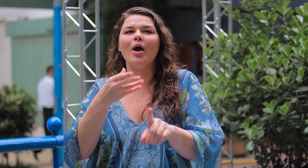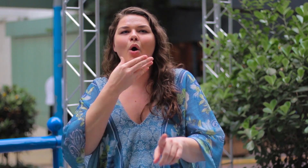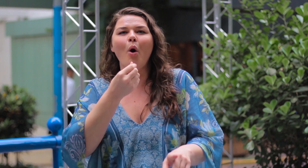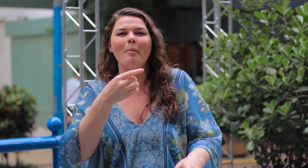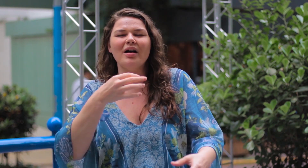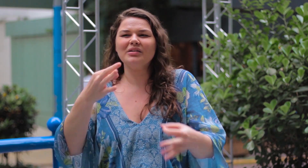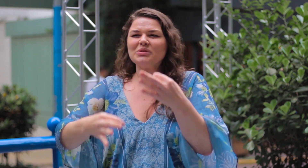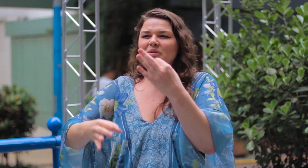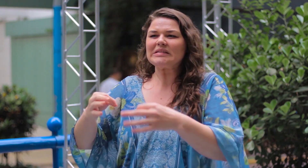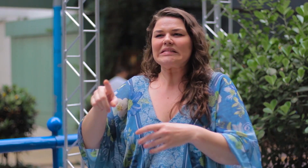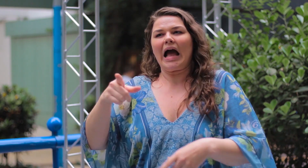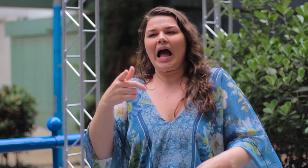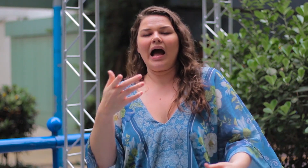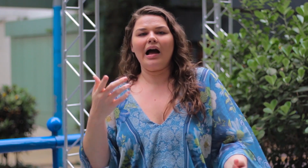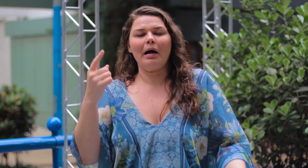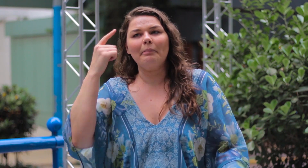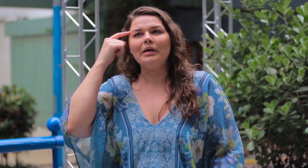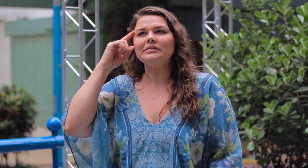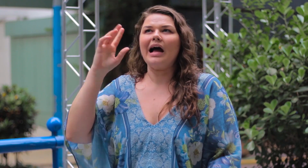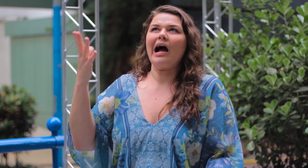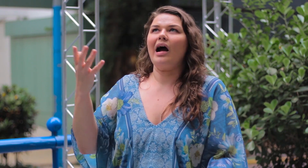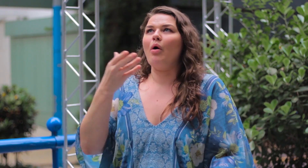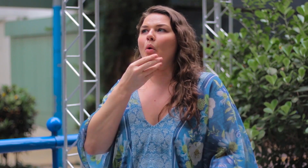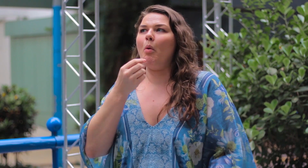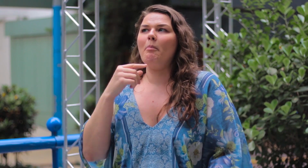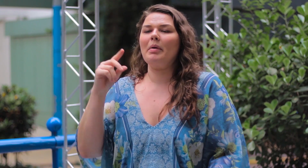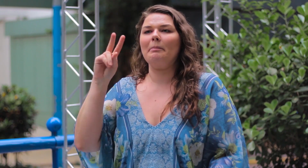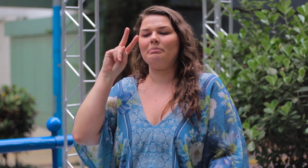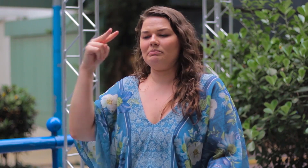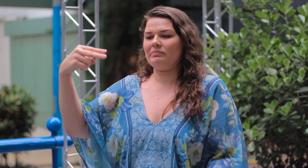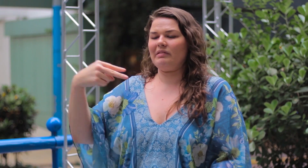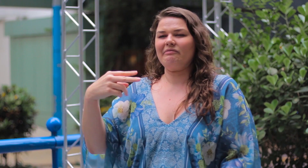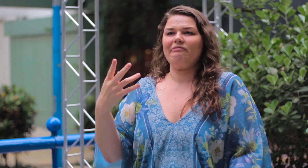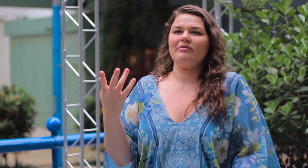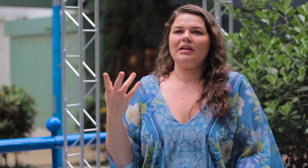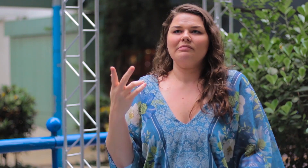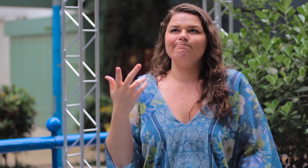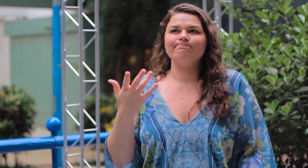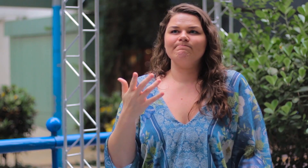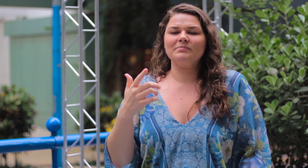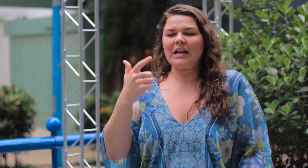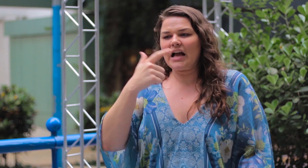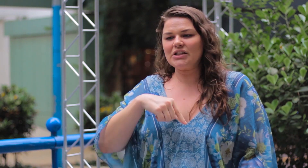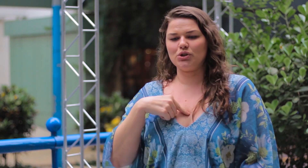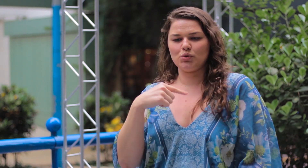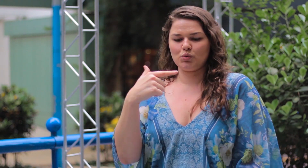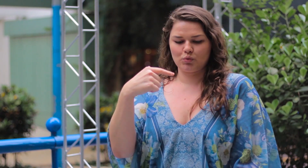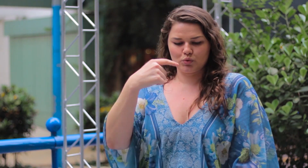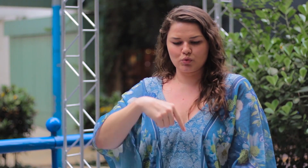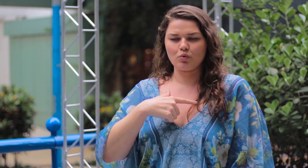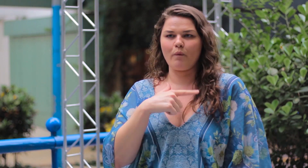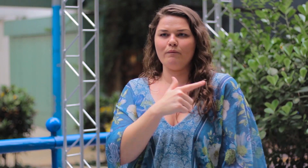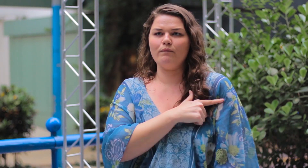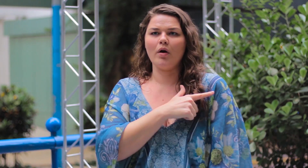e se preocupar com o que os homens vão achar sobre o que estou vestindo. Se vão achar que estou feia.